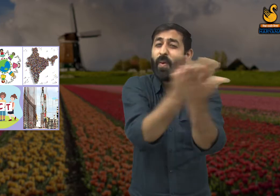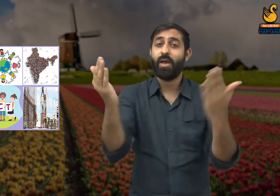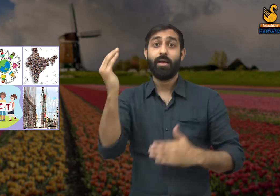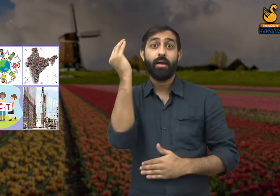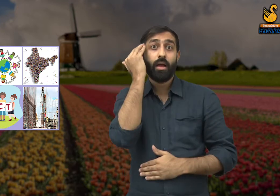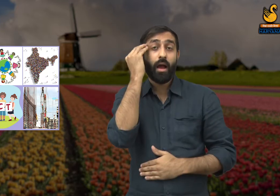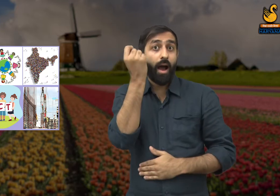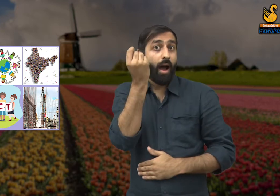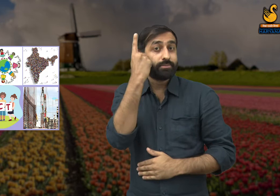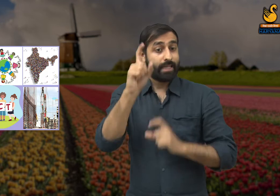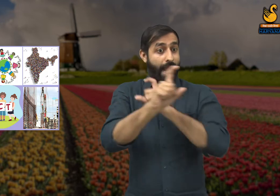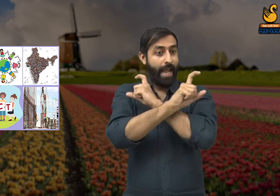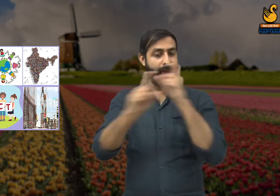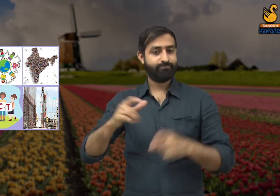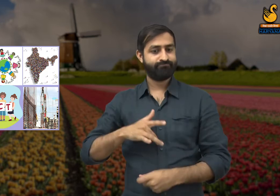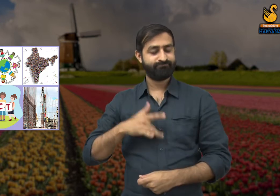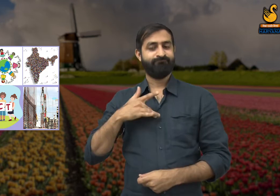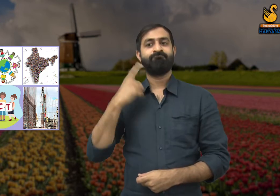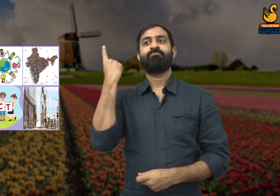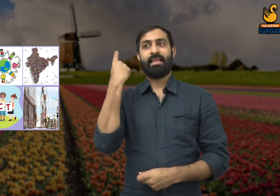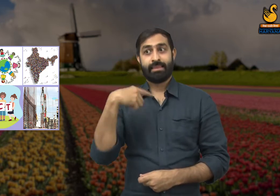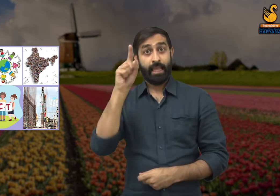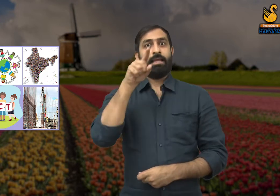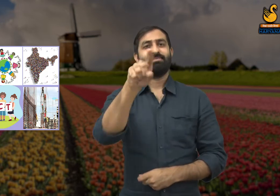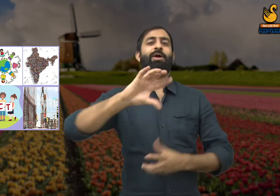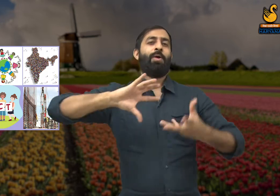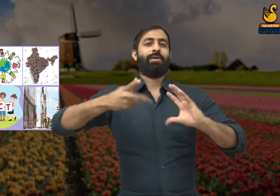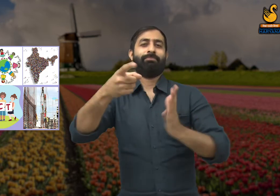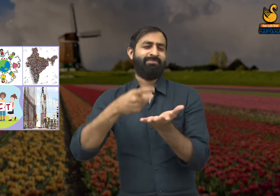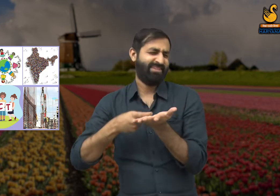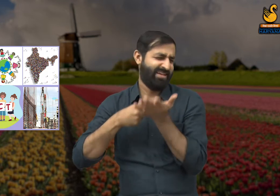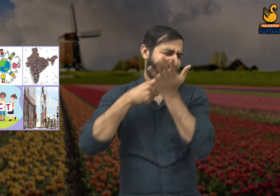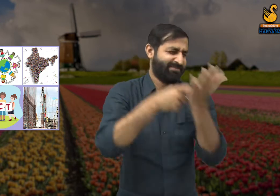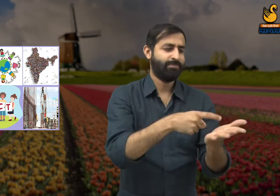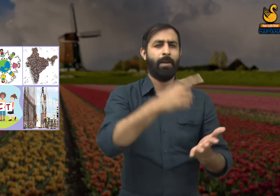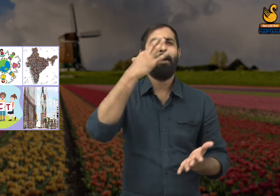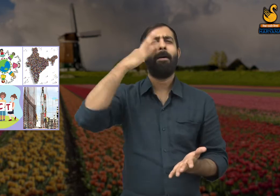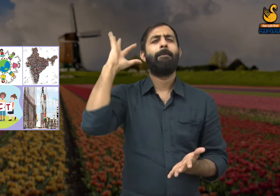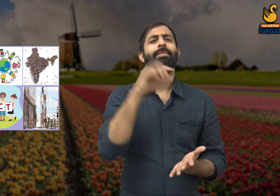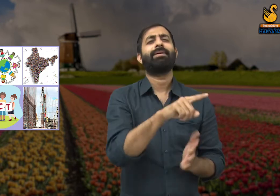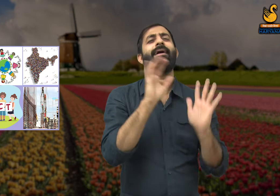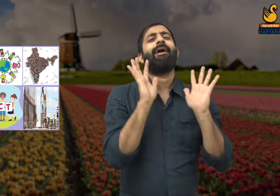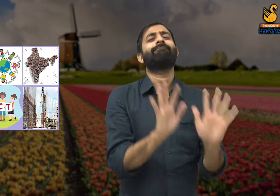यदि देश के लोग यह समझ जाए तो लोगों की सोच में बदलाव आएगा और श्रमिकों को सम्मान मिलेगा.